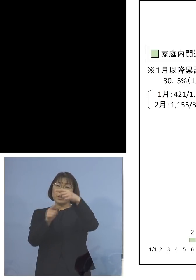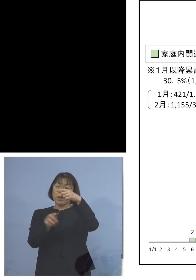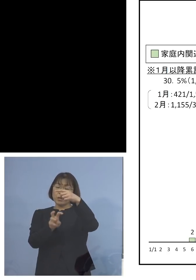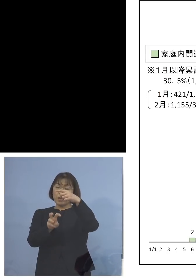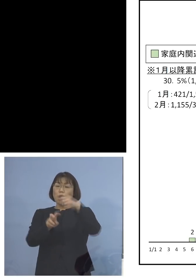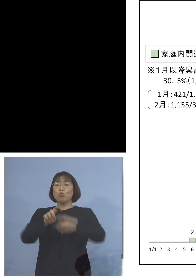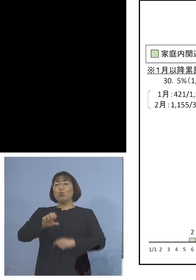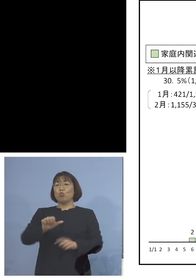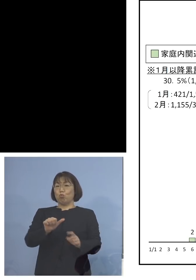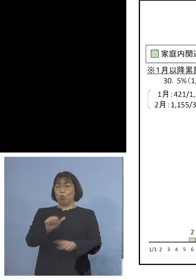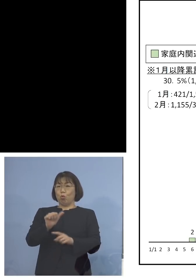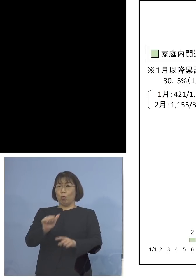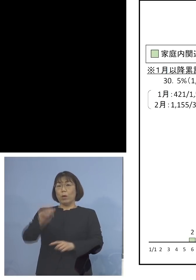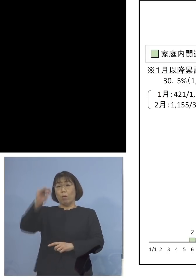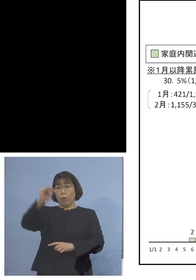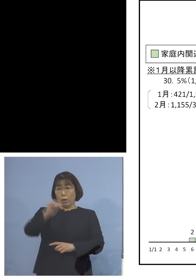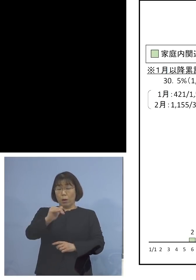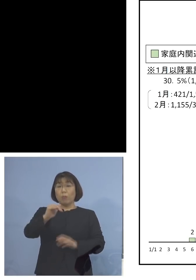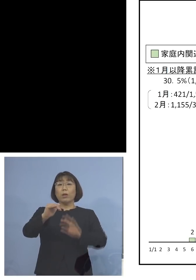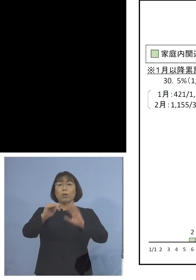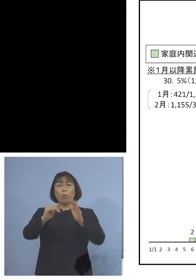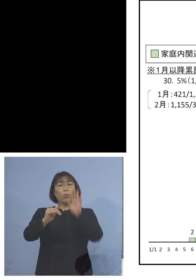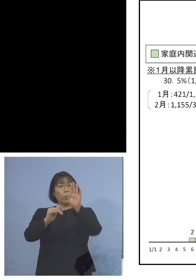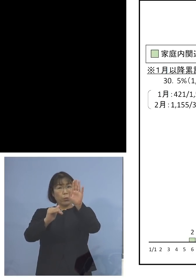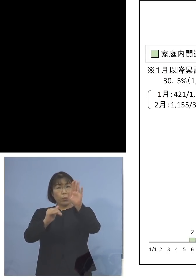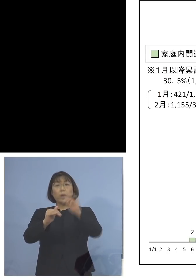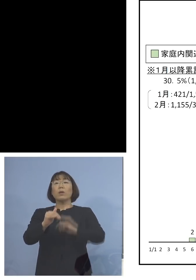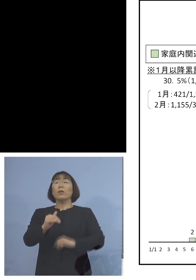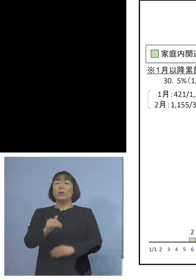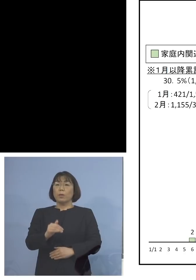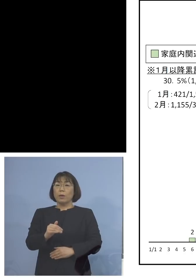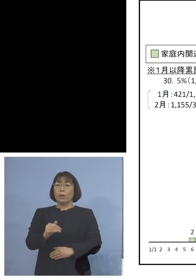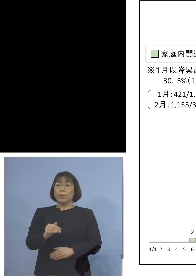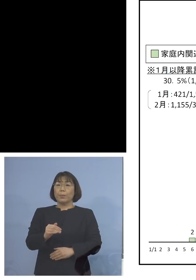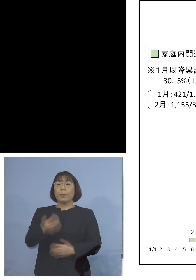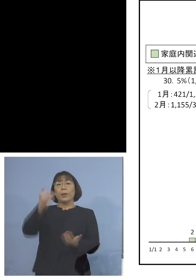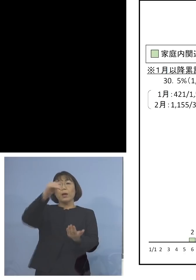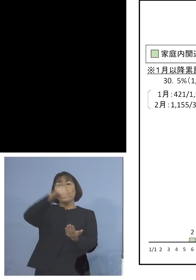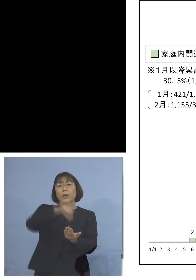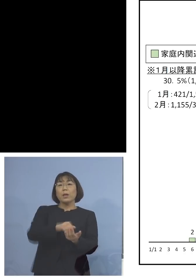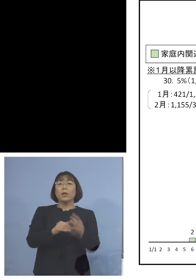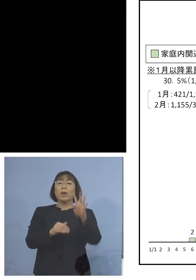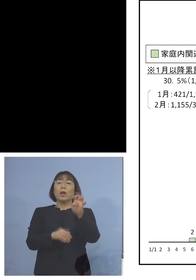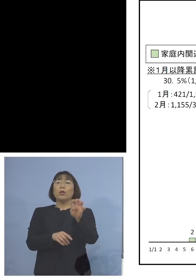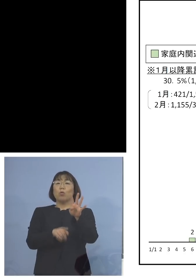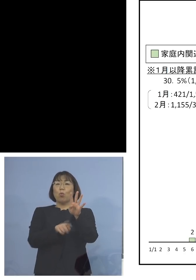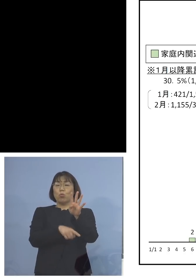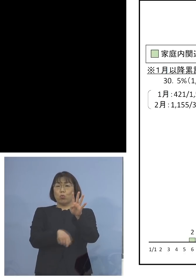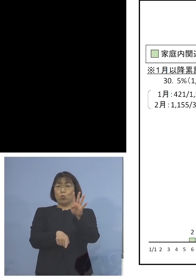少ない事例がありますが それ以降は1番最低が44名、40台